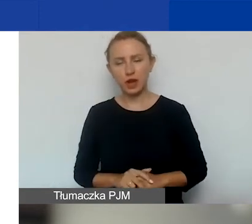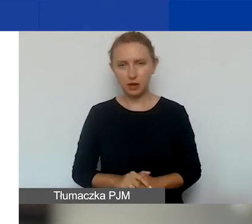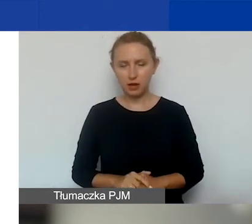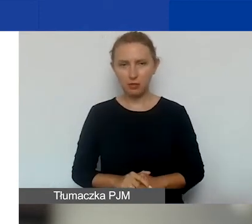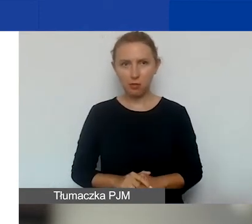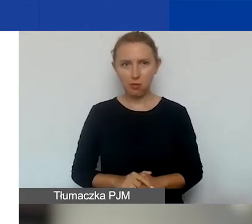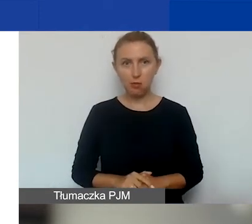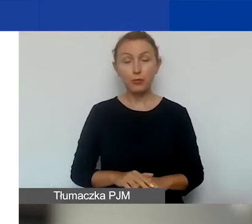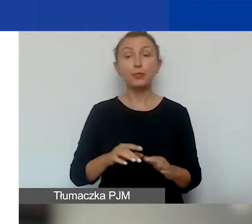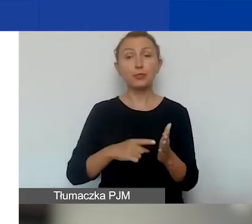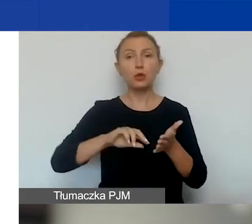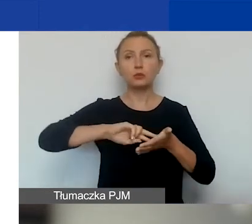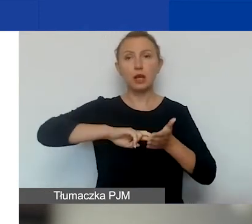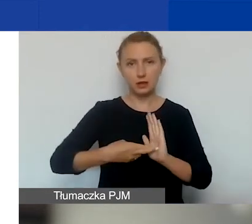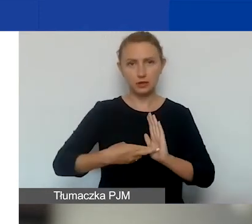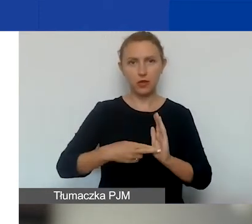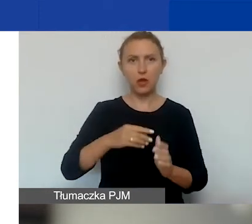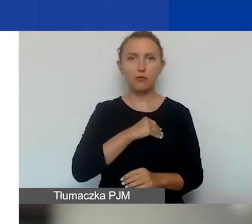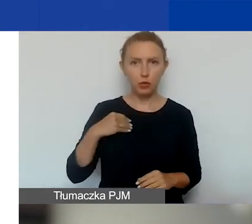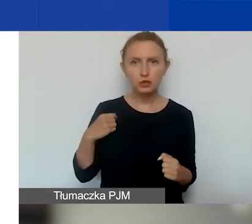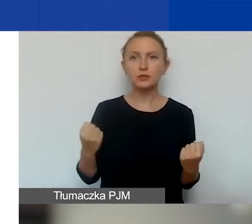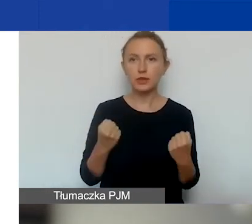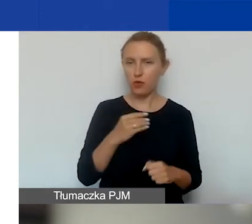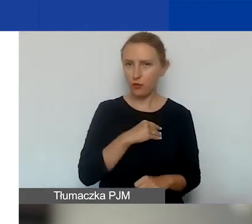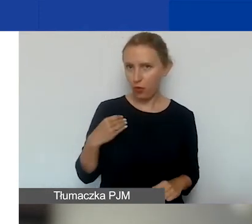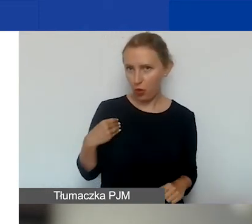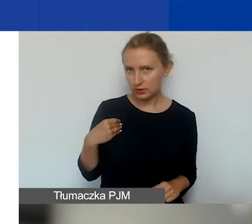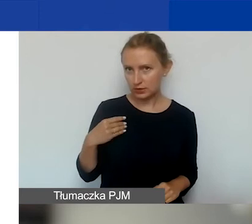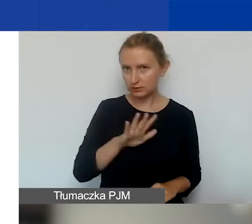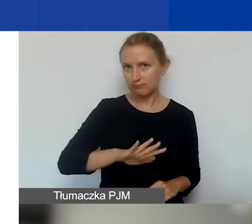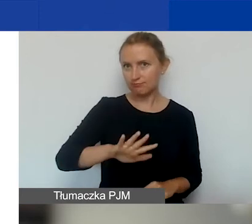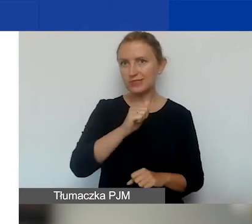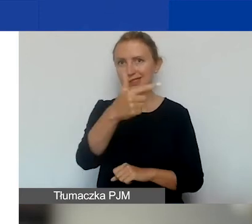które są zarejestrowane w Polsce i działają w Polsce. Jest kilka takich organizacji.